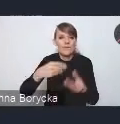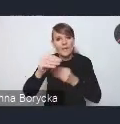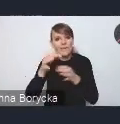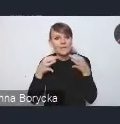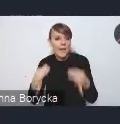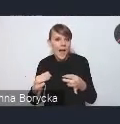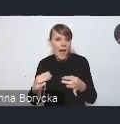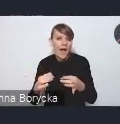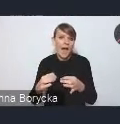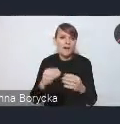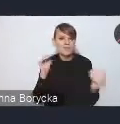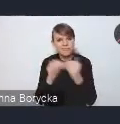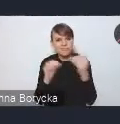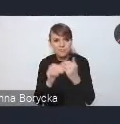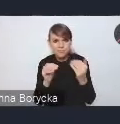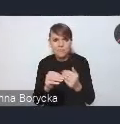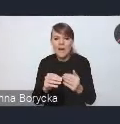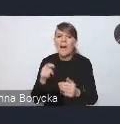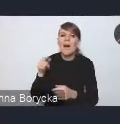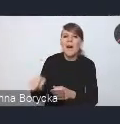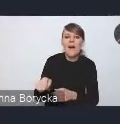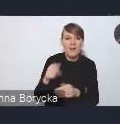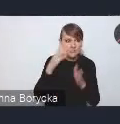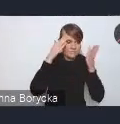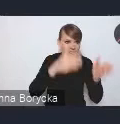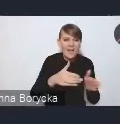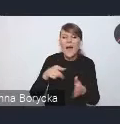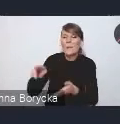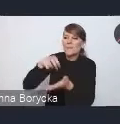kosztem ruchu pieszego, rowerowego czy kosztem też terenów zielonych,